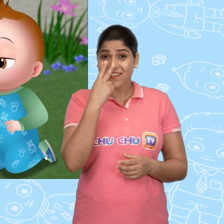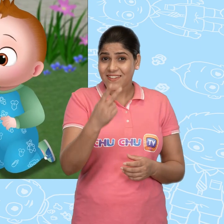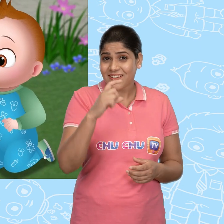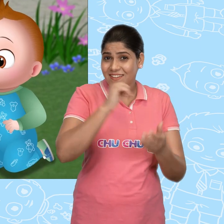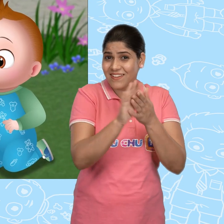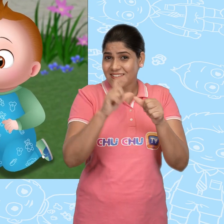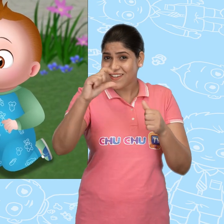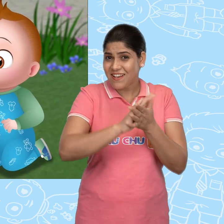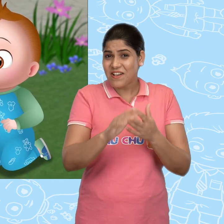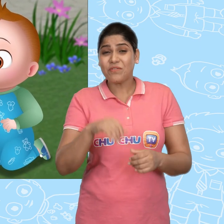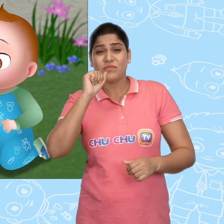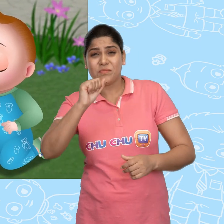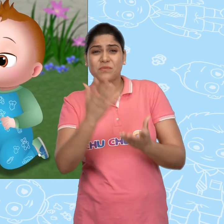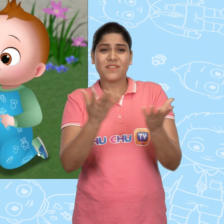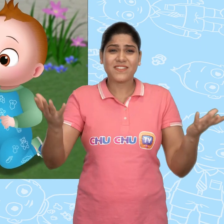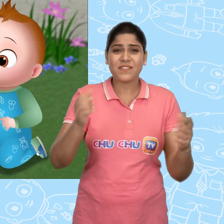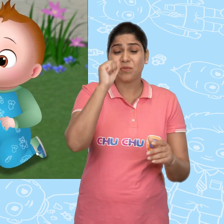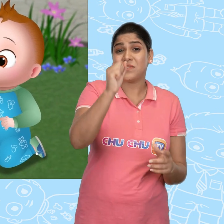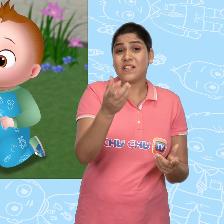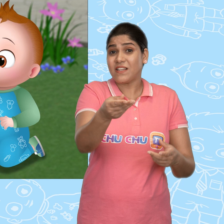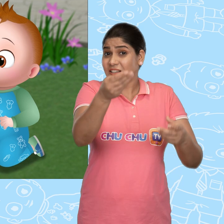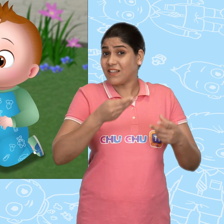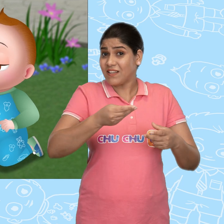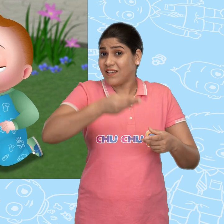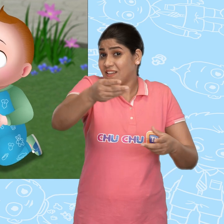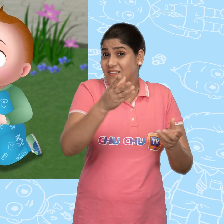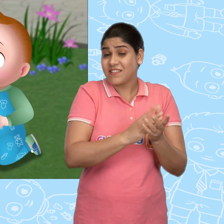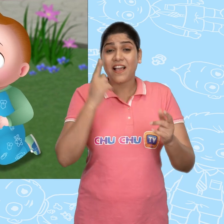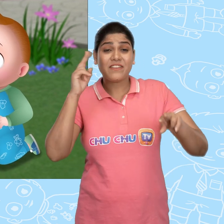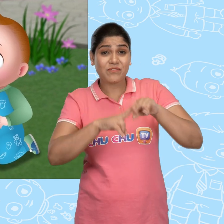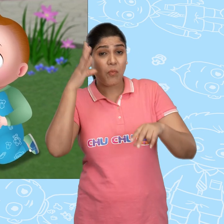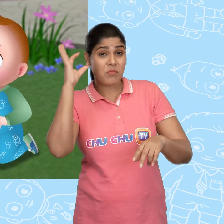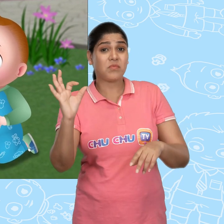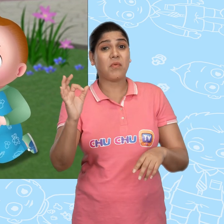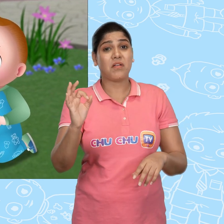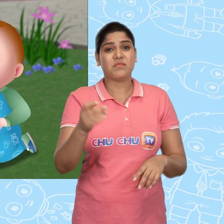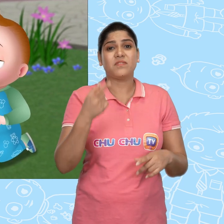तो तुमने देखा ChaCha कोई भी तुम्हारी चीज़ें तुमसे नहीं ले सकता अगर तुम होशियार हो.